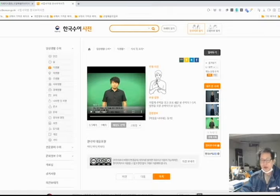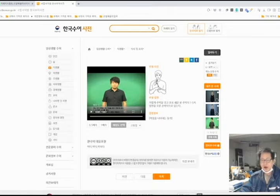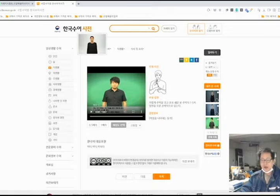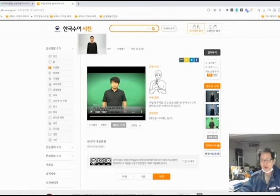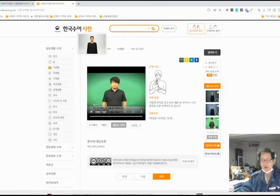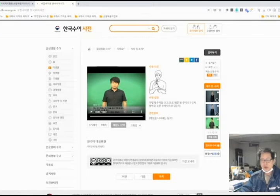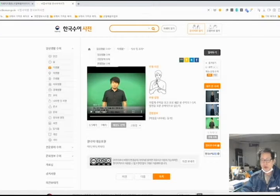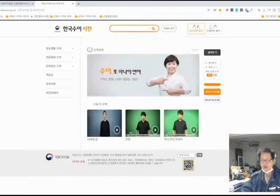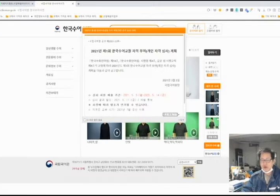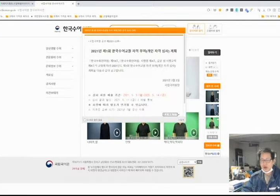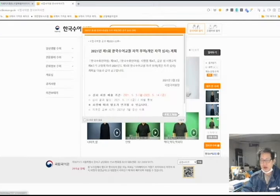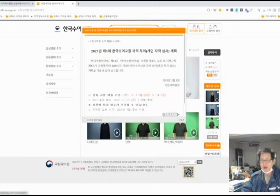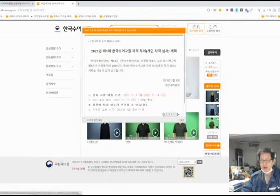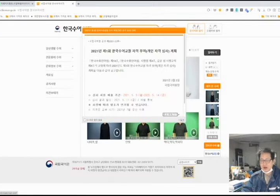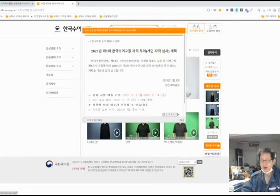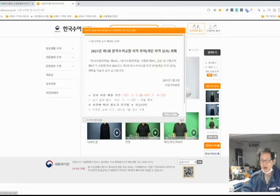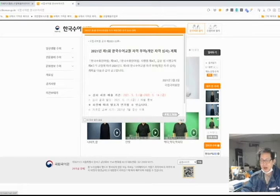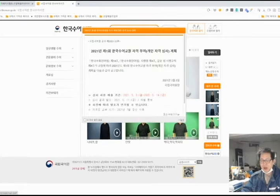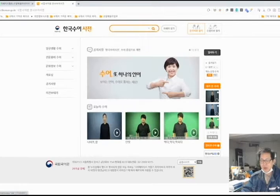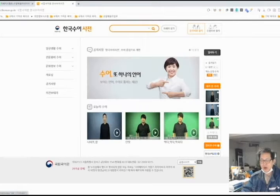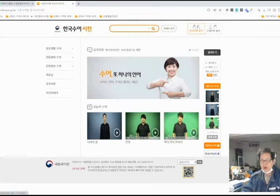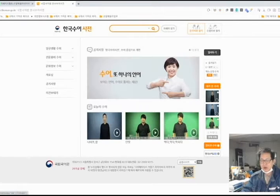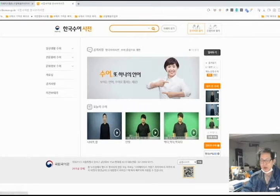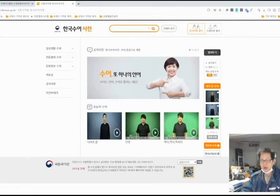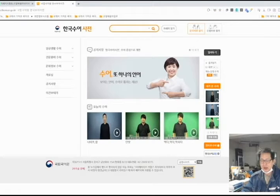이것을 가지고 수어잇기를 하려고 하는데